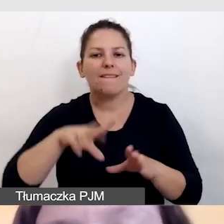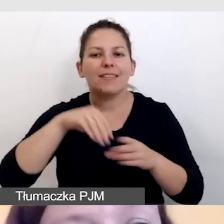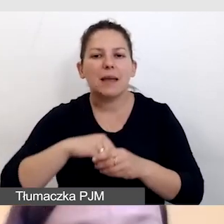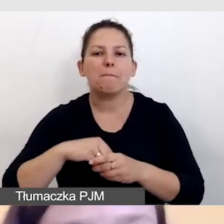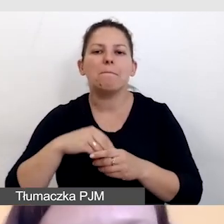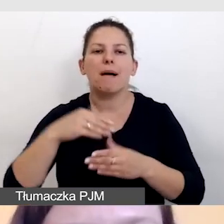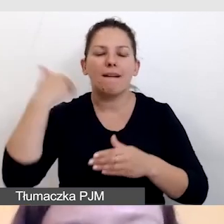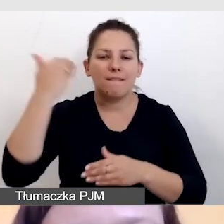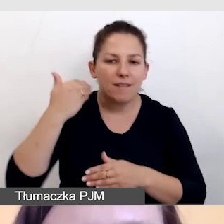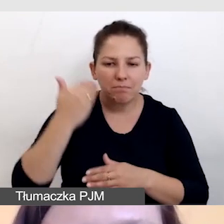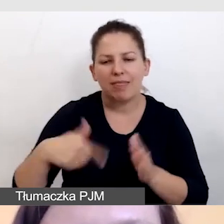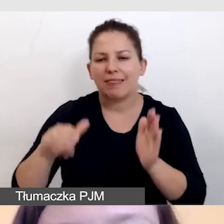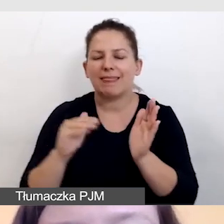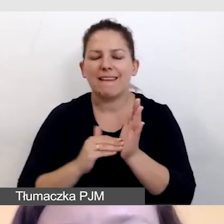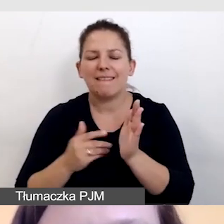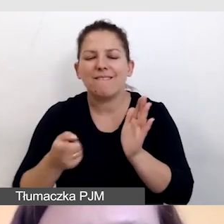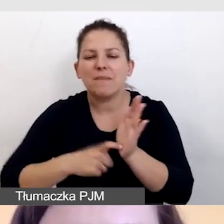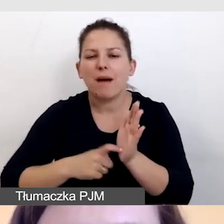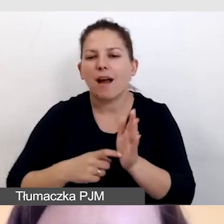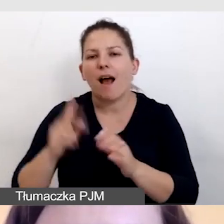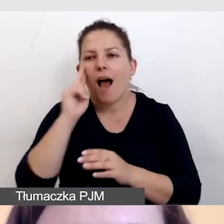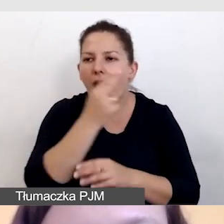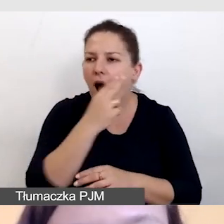i nie wymagało dodatkowej audiodeskrypcji.